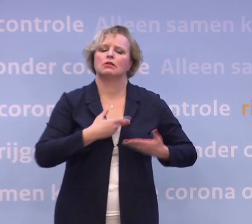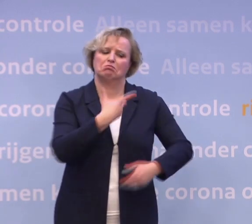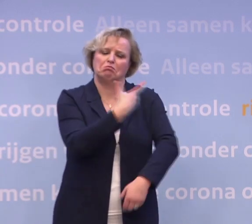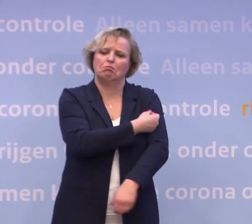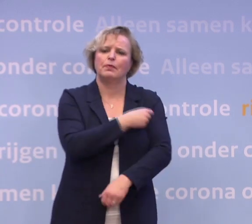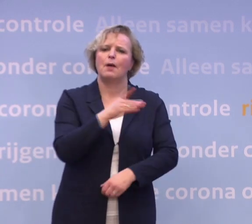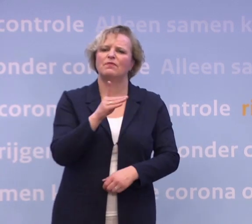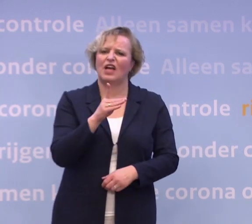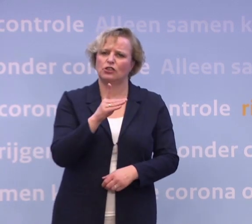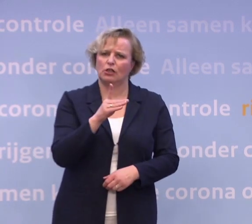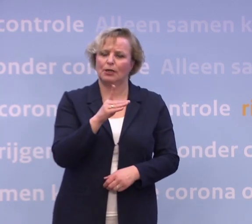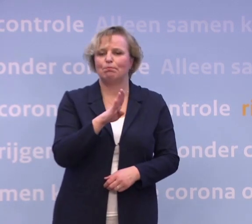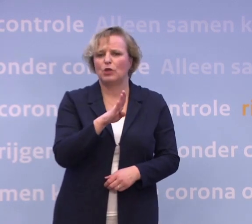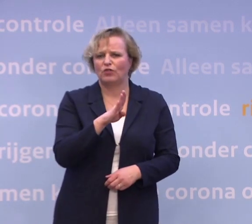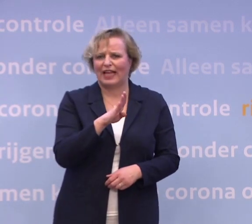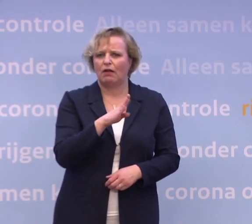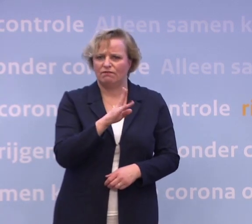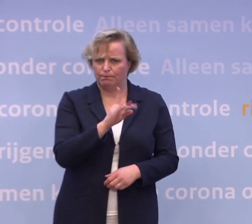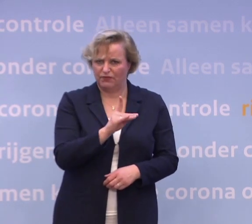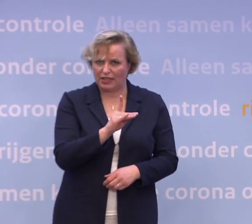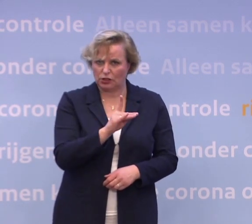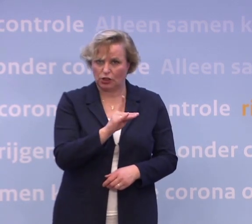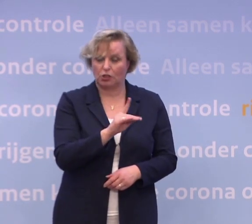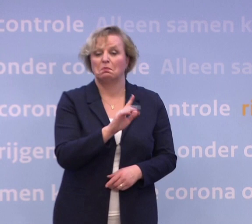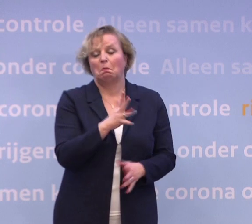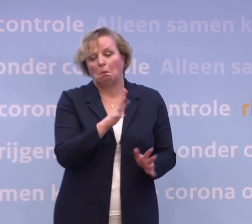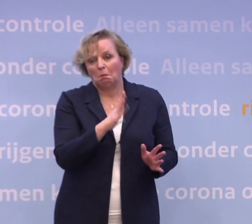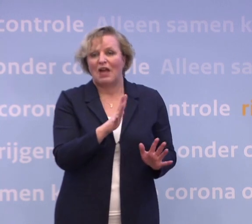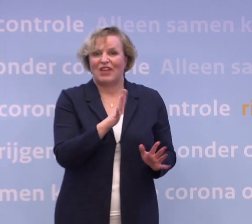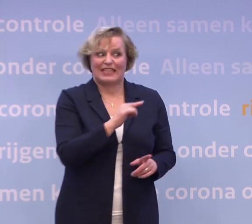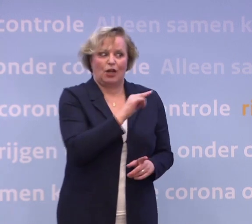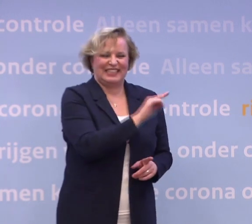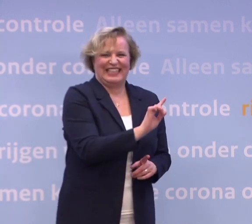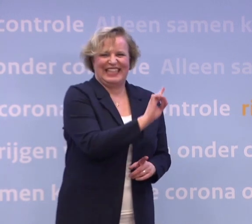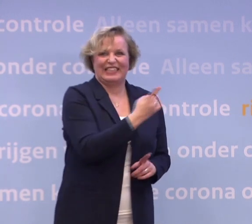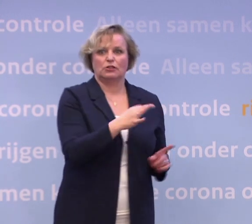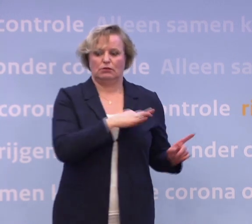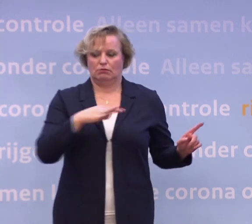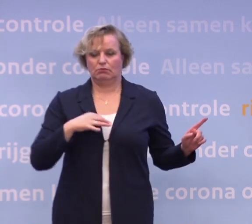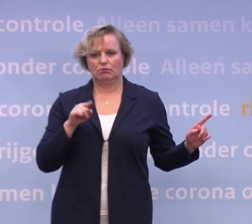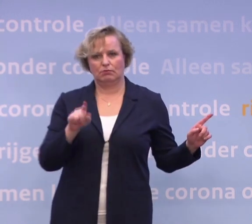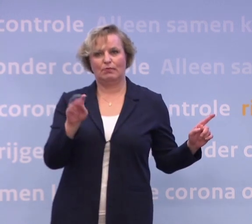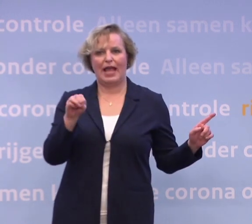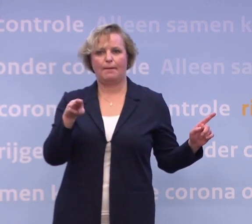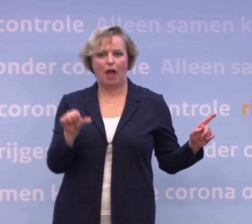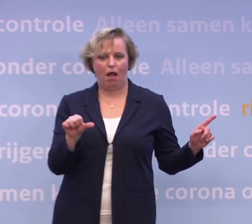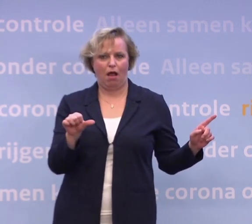Dat zal naar alle verwachting het eerste vaccin zijn dat een toelatingsbesluit... ...zal krijgen van de Europese Commissie na een toelatingsadvies van de EMA.